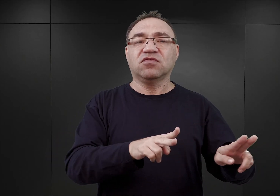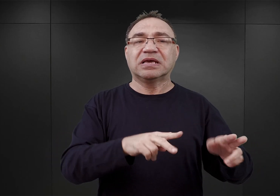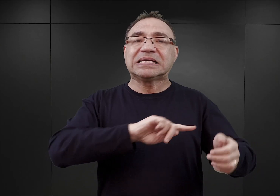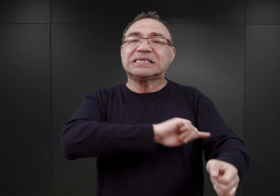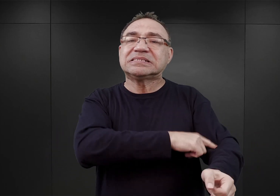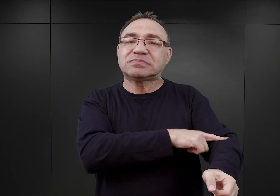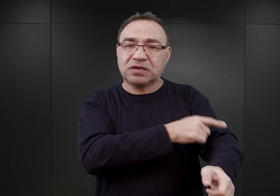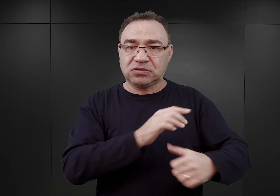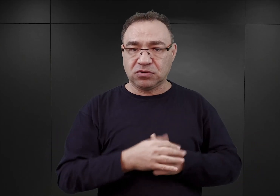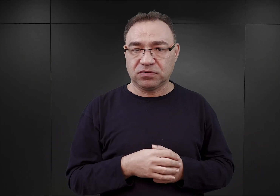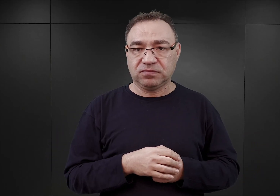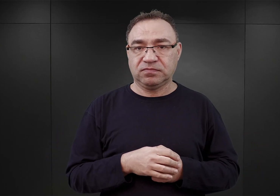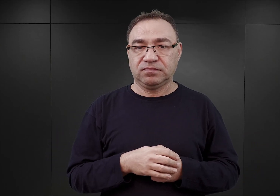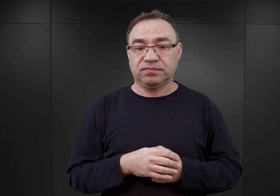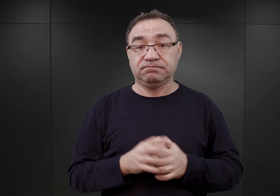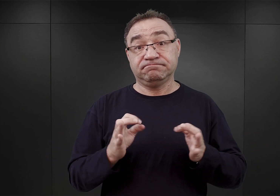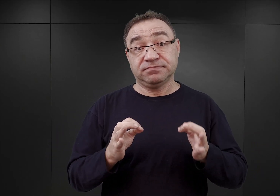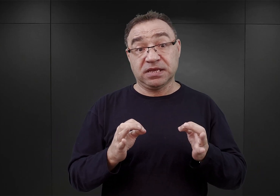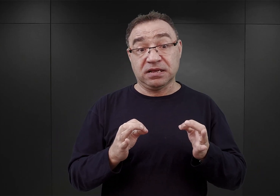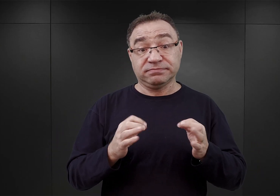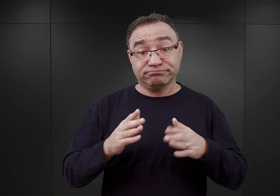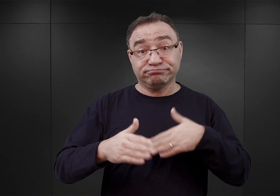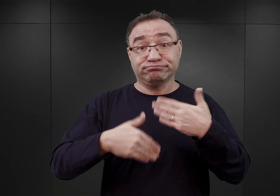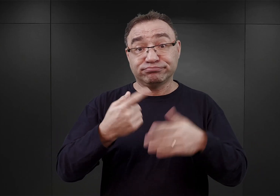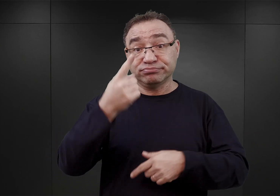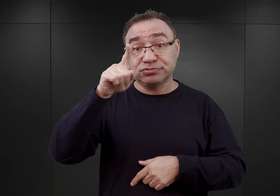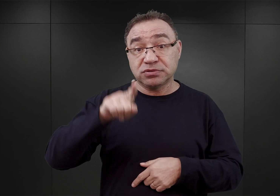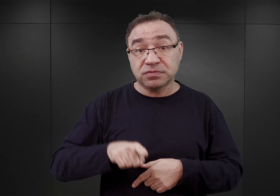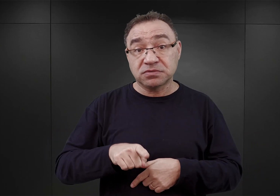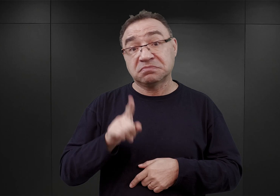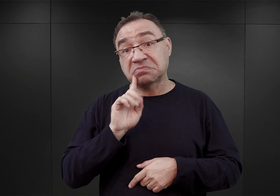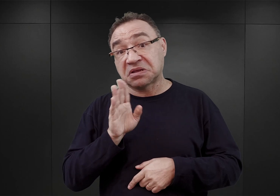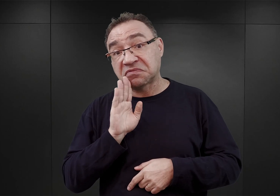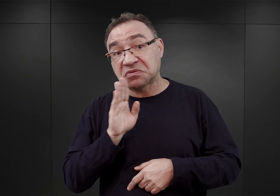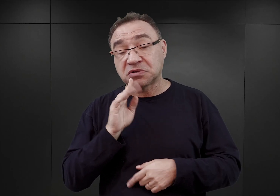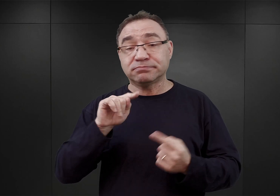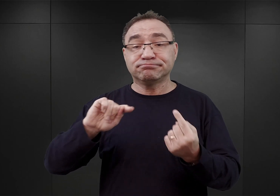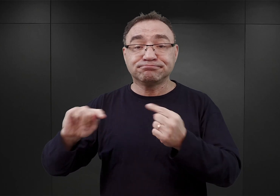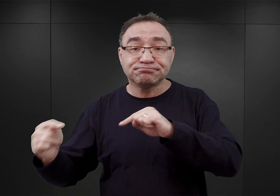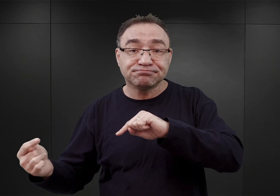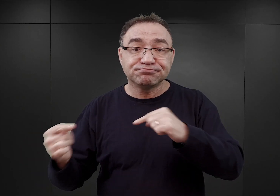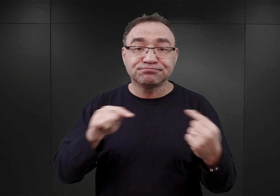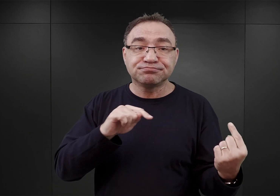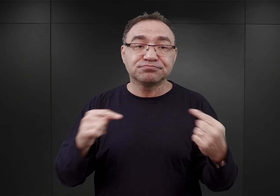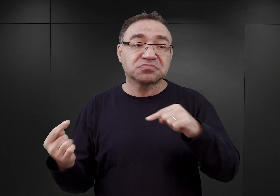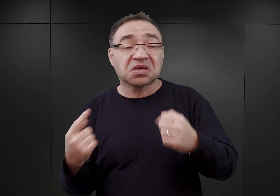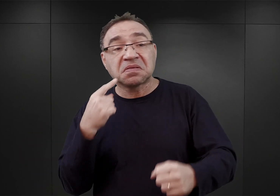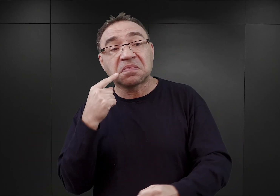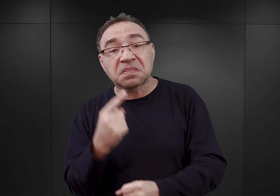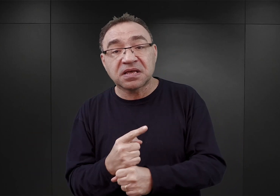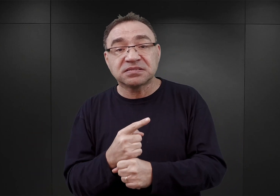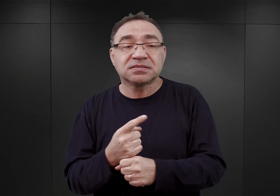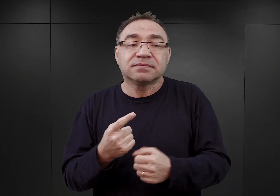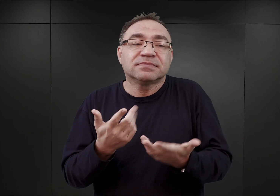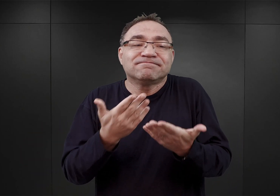I teraz przez kolejny miesiąc zapewne dochodziło do jakichś konsultacji, zapadały jakieś decyzje, o których niewiele wiemy.